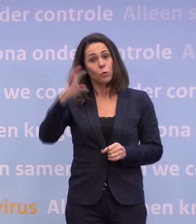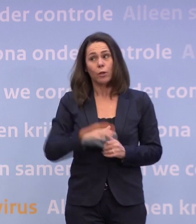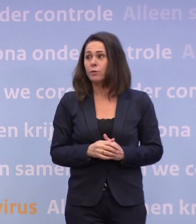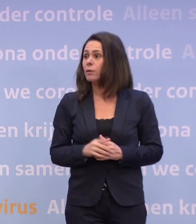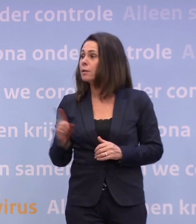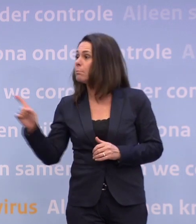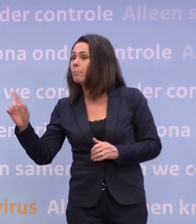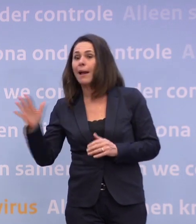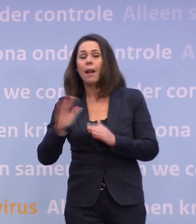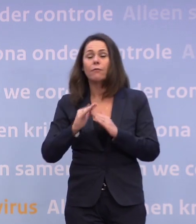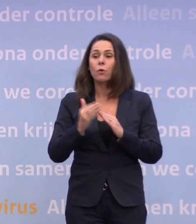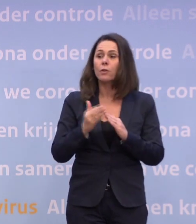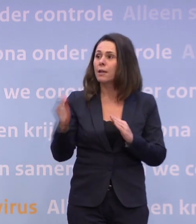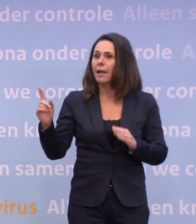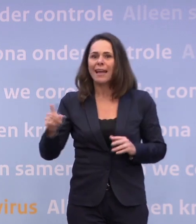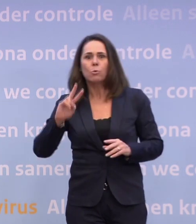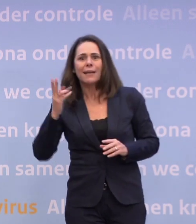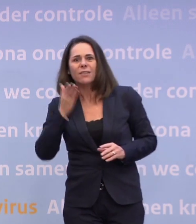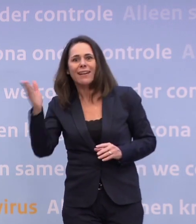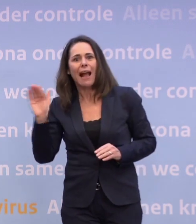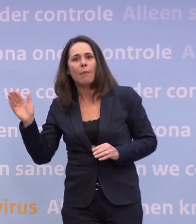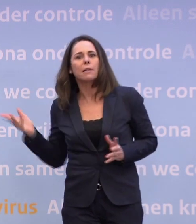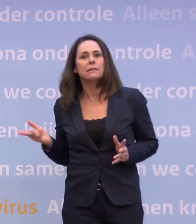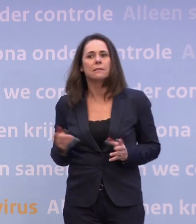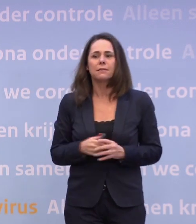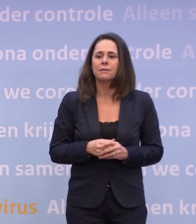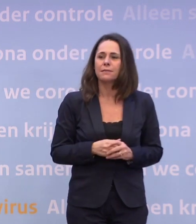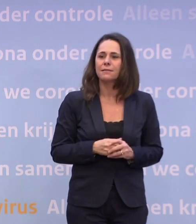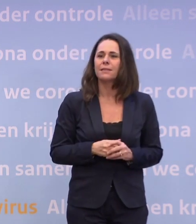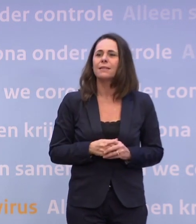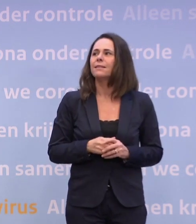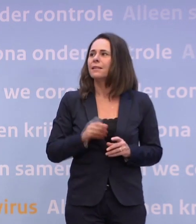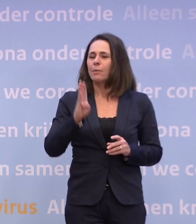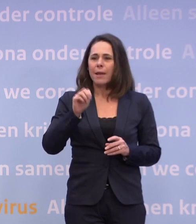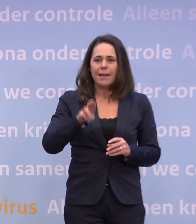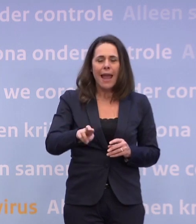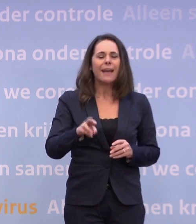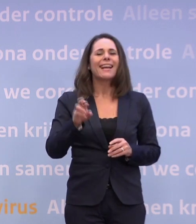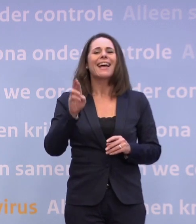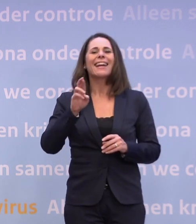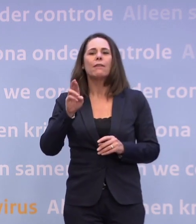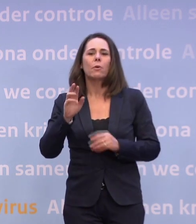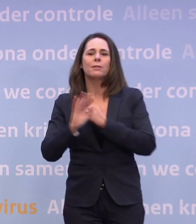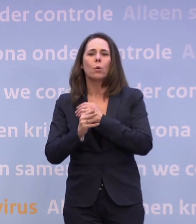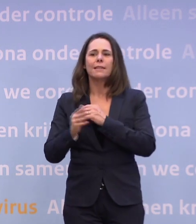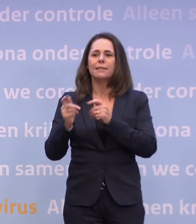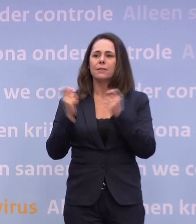Ja, want ik moet naar de Tweede Kamer voor een Europa-debat. Heel kort BNR en Reformatorisch Dagblad. Maar s.v.p. kort, want we hebben een andere afspraak.